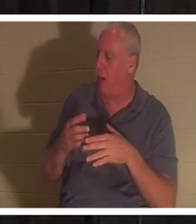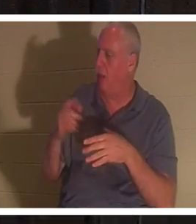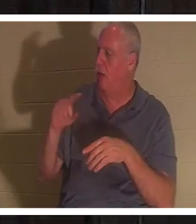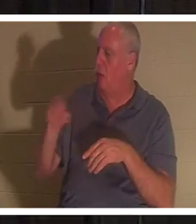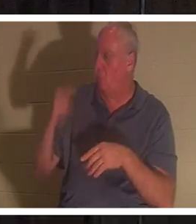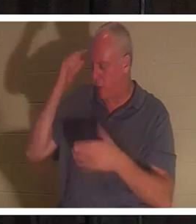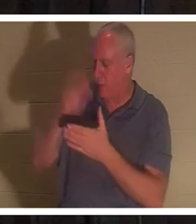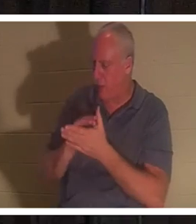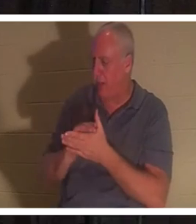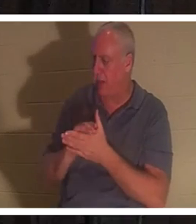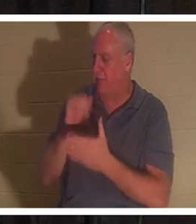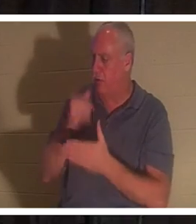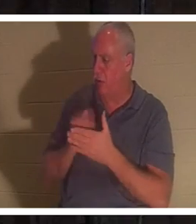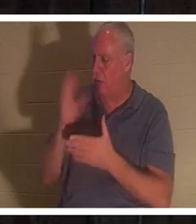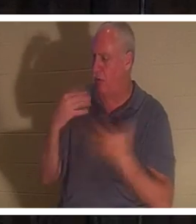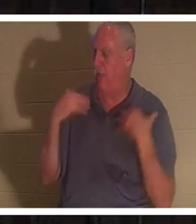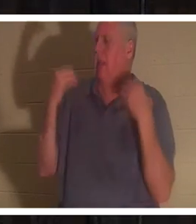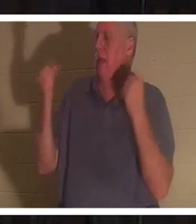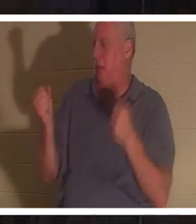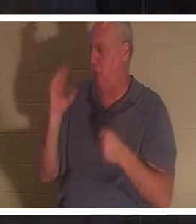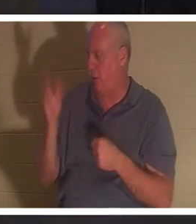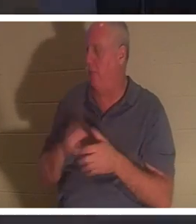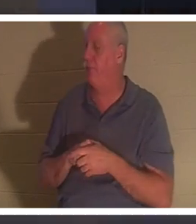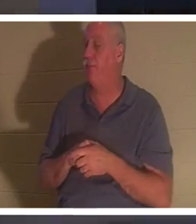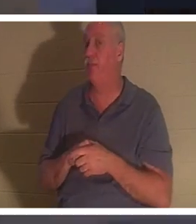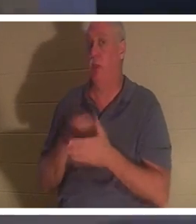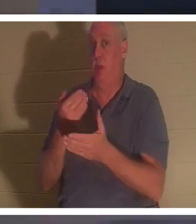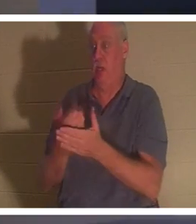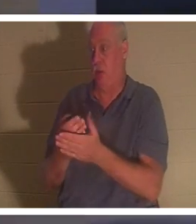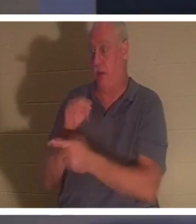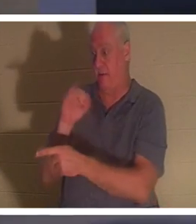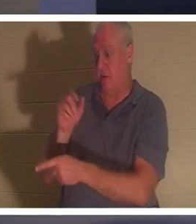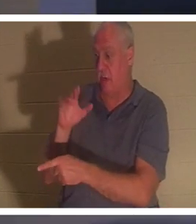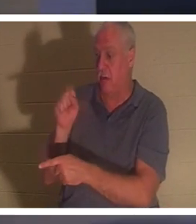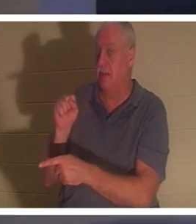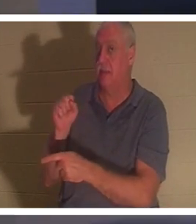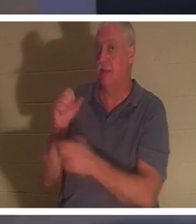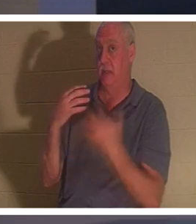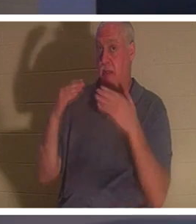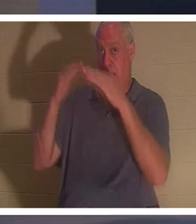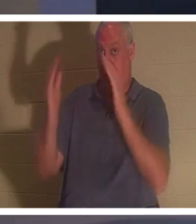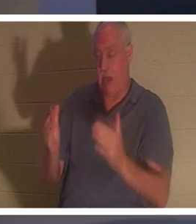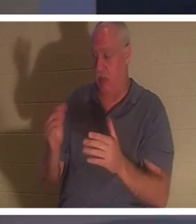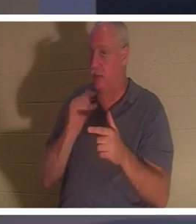guérie". Lorsqu'il arriva à la maison de Jaïrus, il ne laissa personne entrer avec lui, sauf